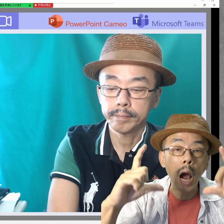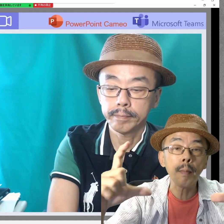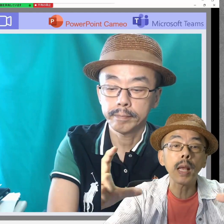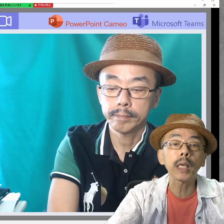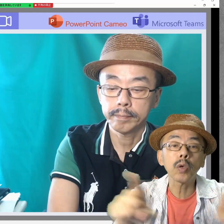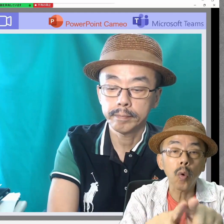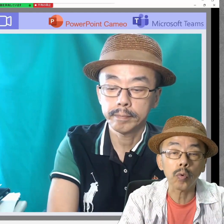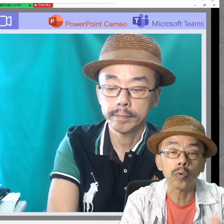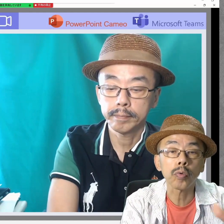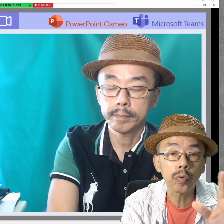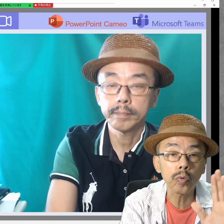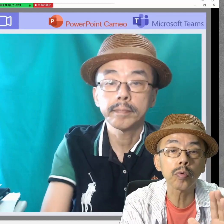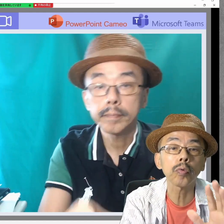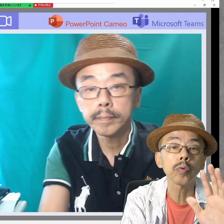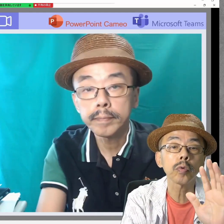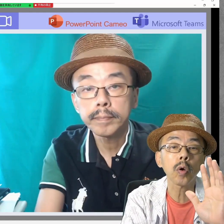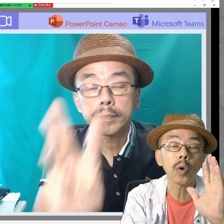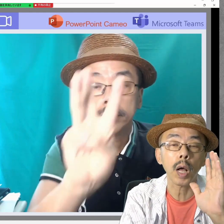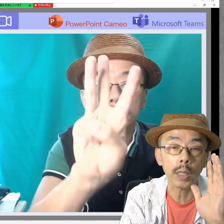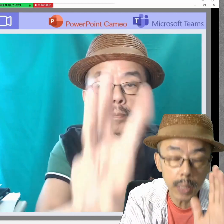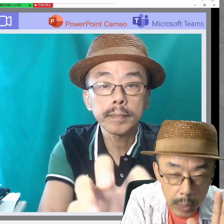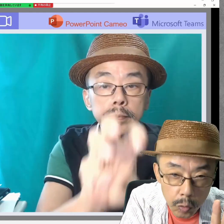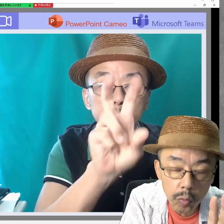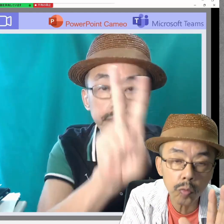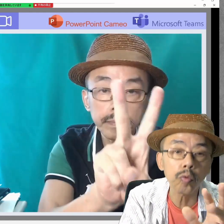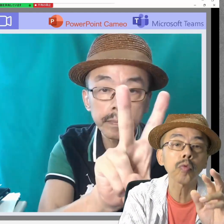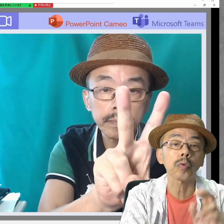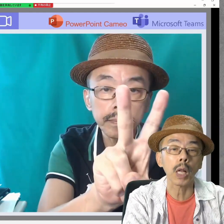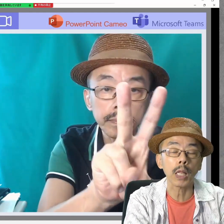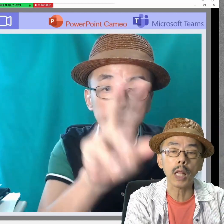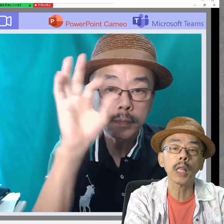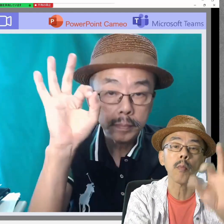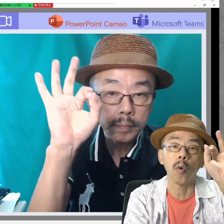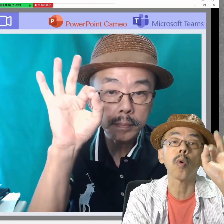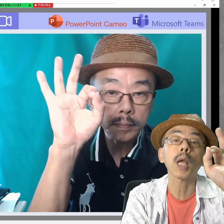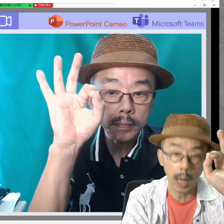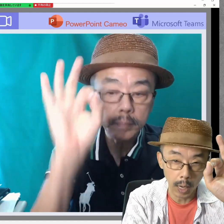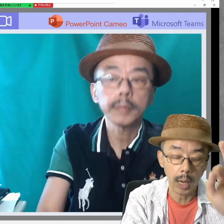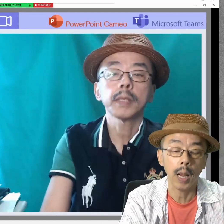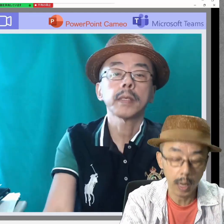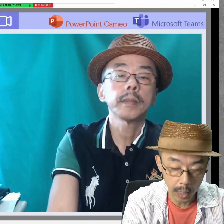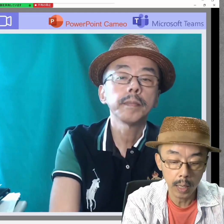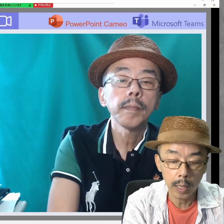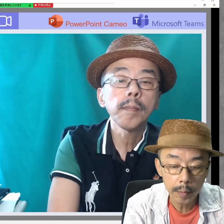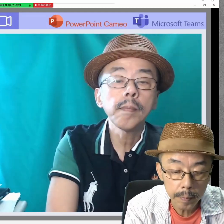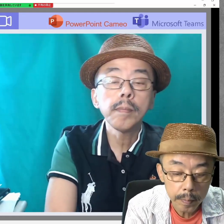画面共有ができるツールなら何でもOKです。